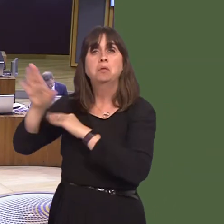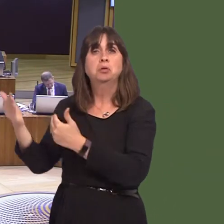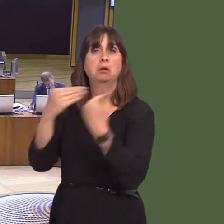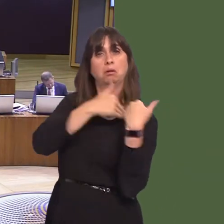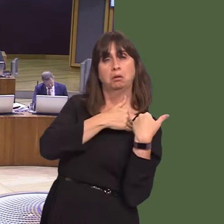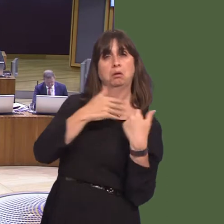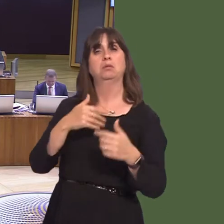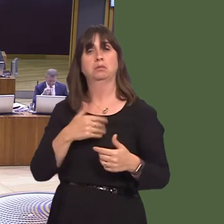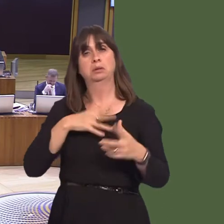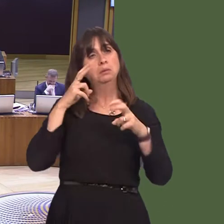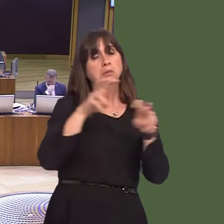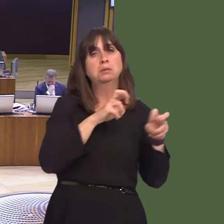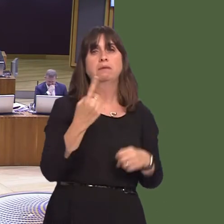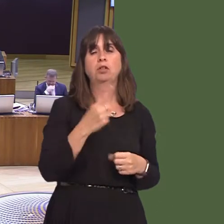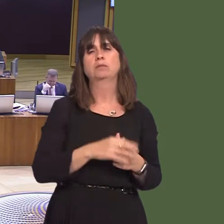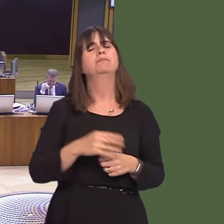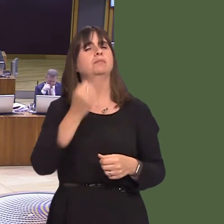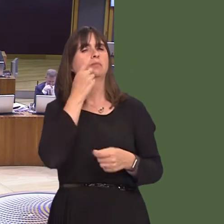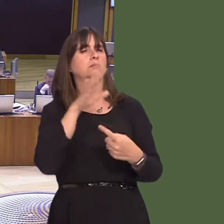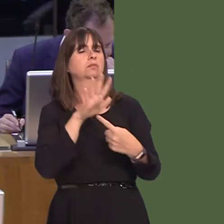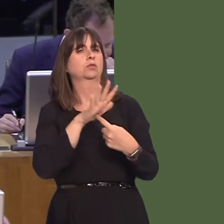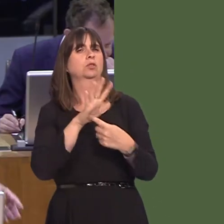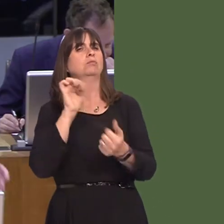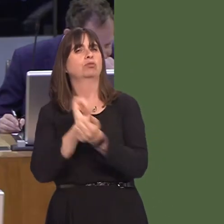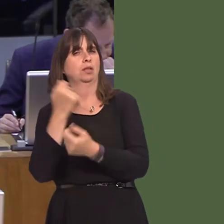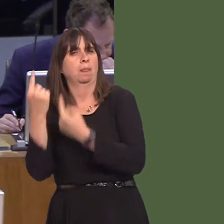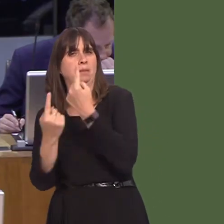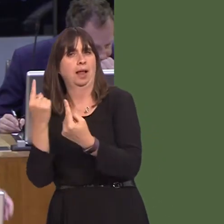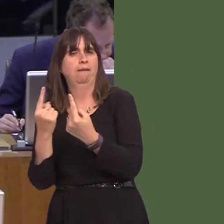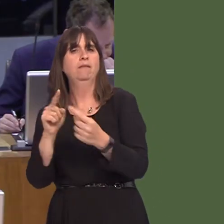in the interests of safety of staff and prisoners regarding self-harm, something does need to